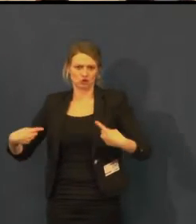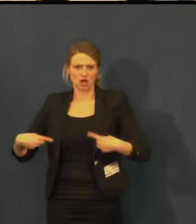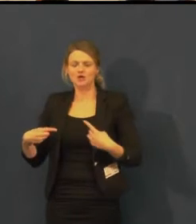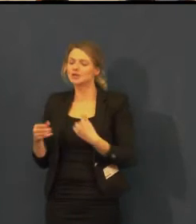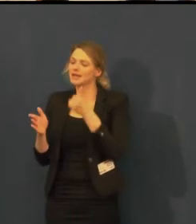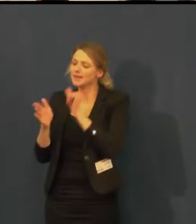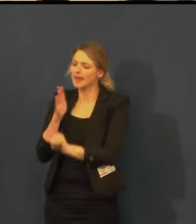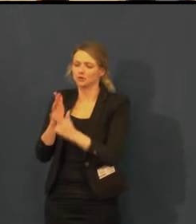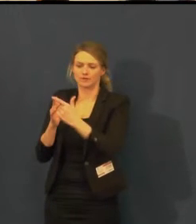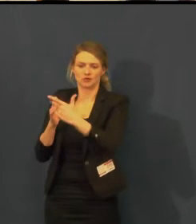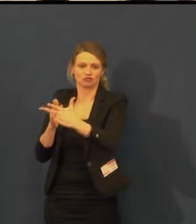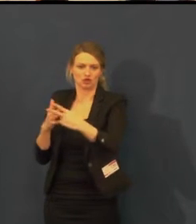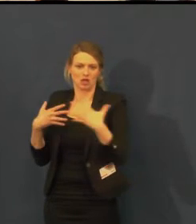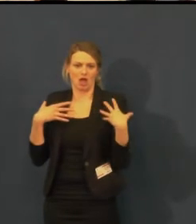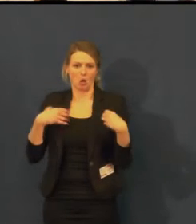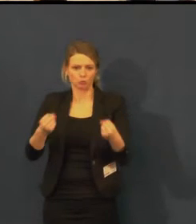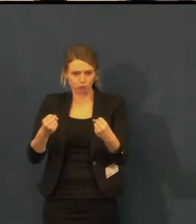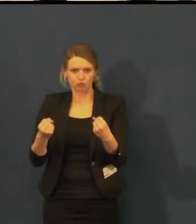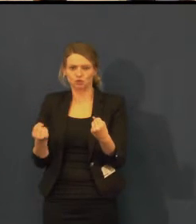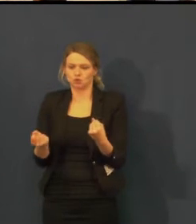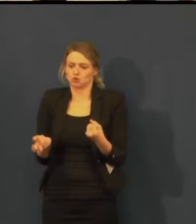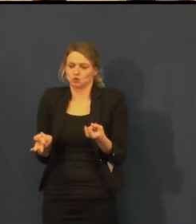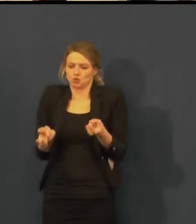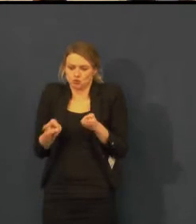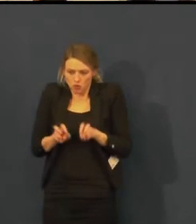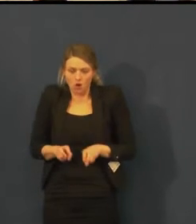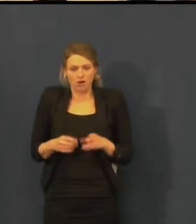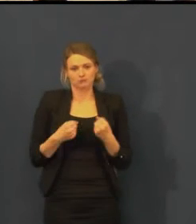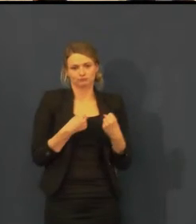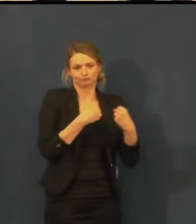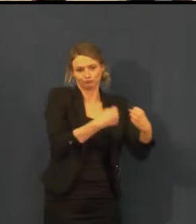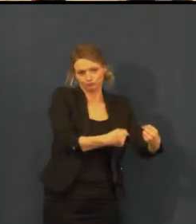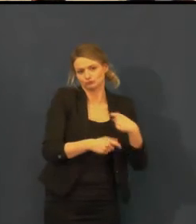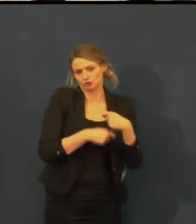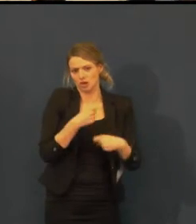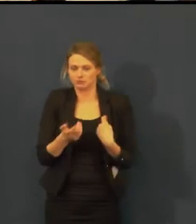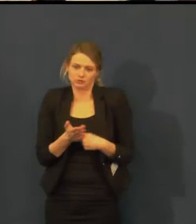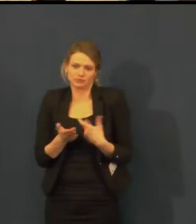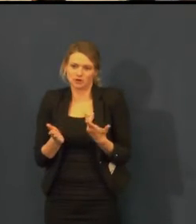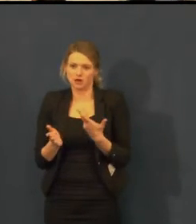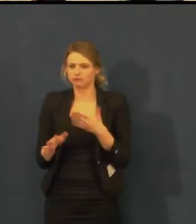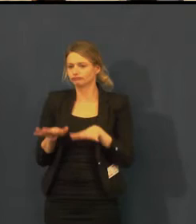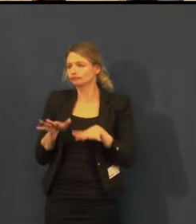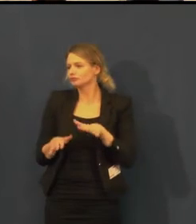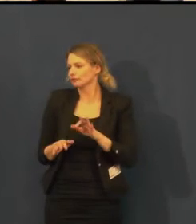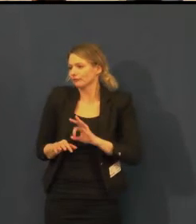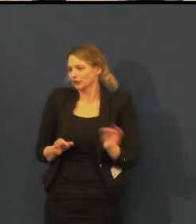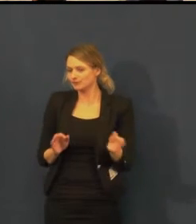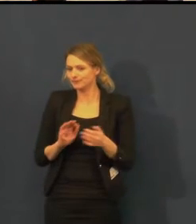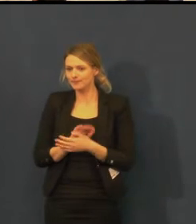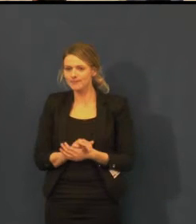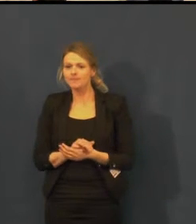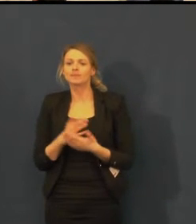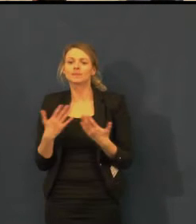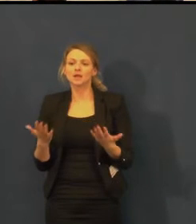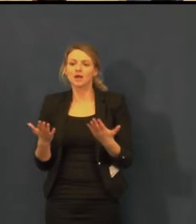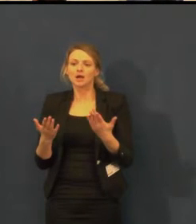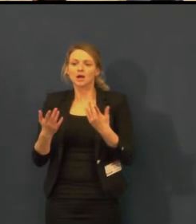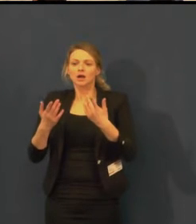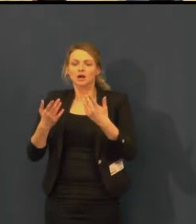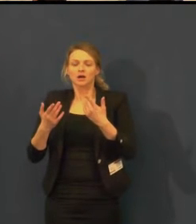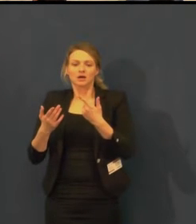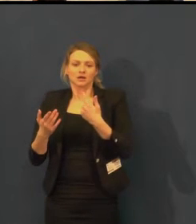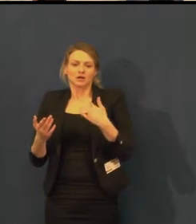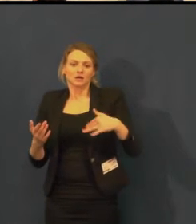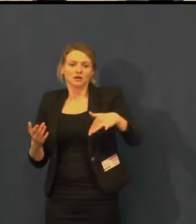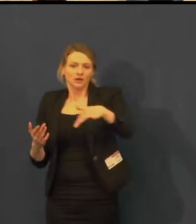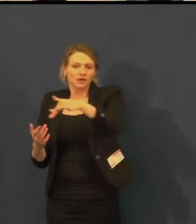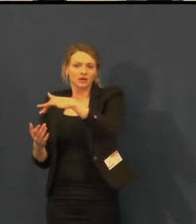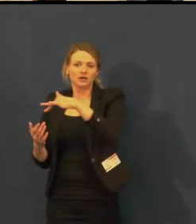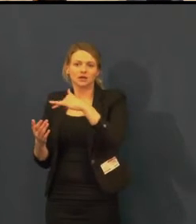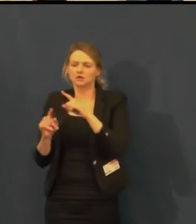A neměla bych opomenout herce, kteří se na práci pro neslyšící podílejí, velmi nám pomáhají.